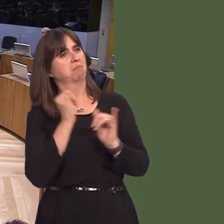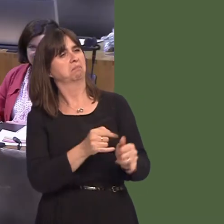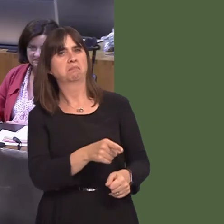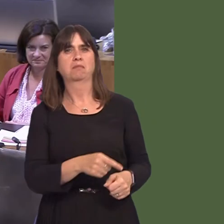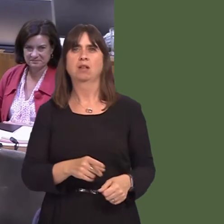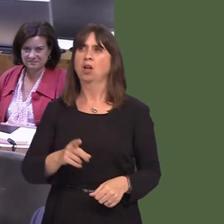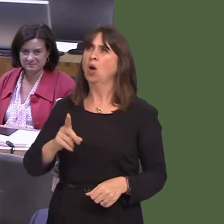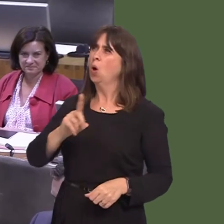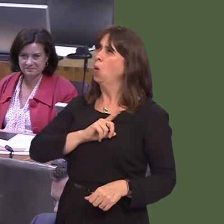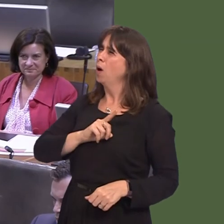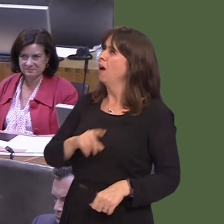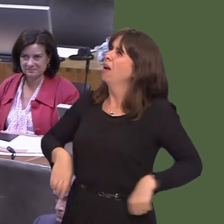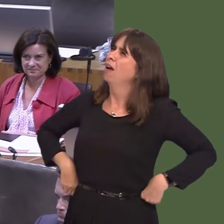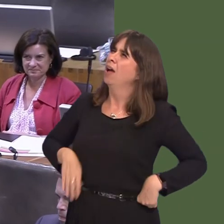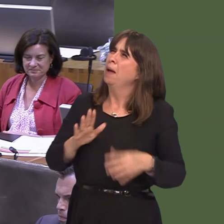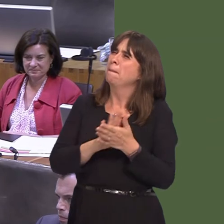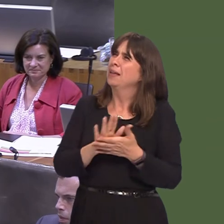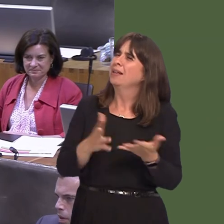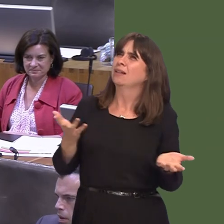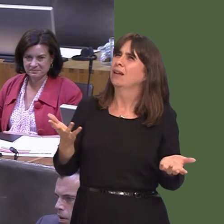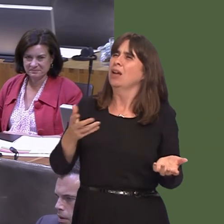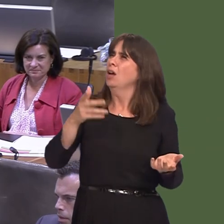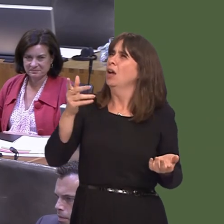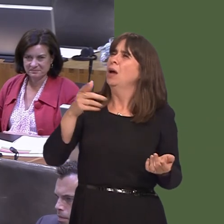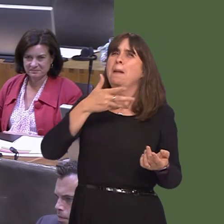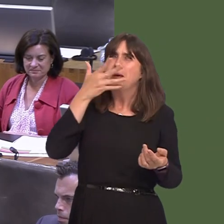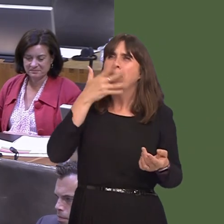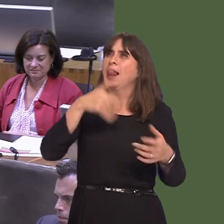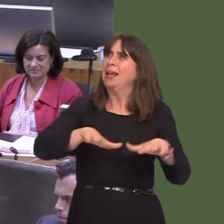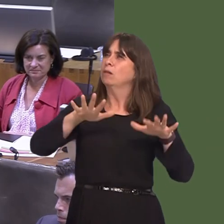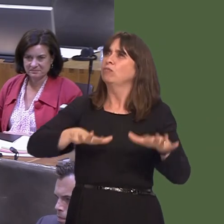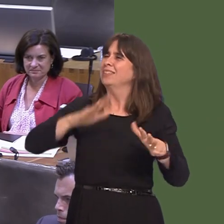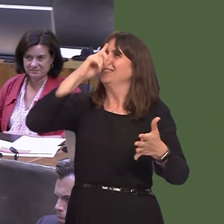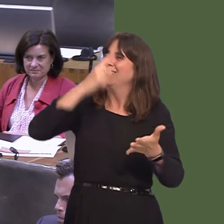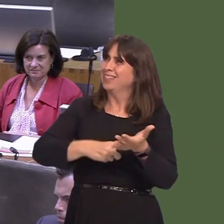of Britain in such contempt? People have decided what's going to happen; they have an equal